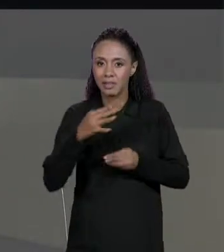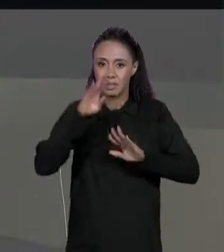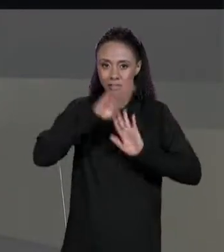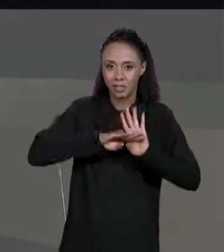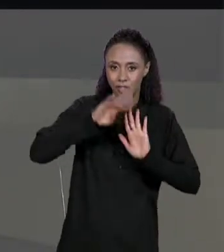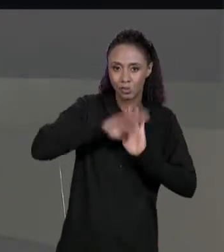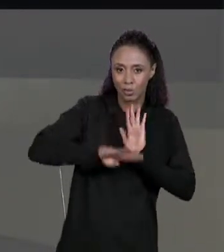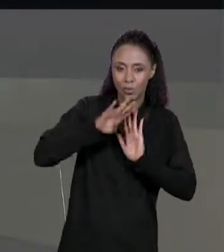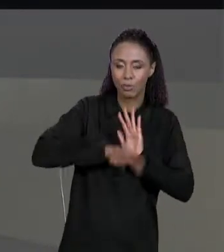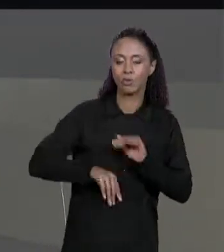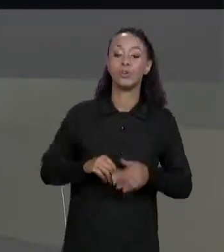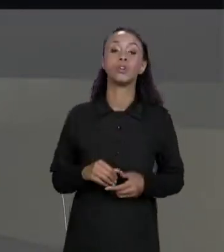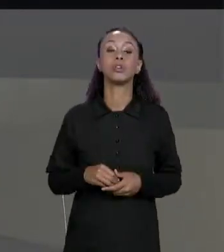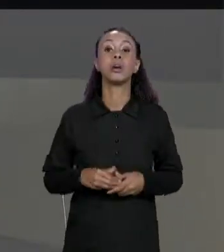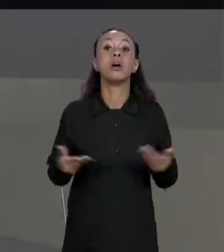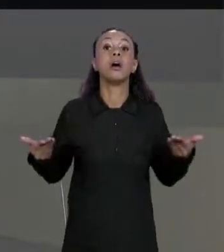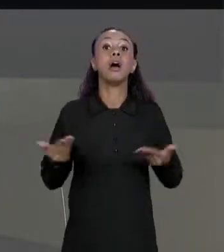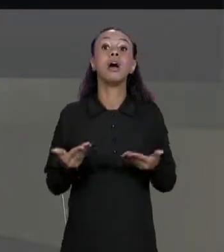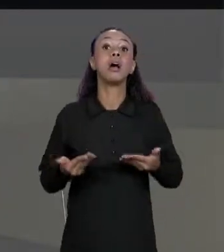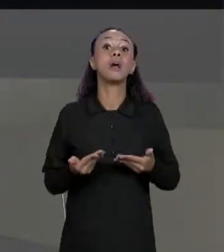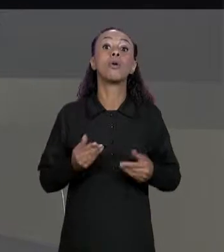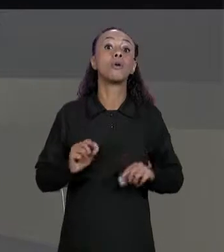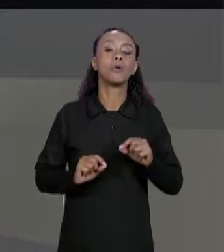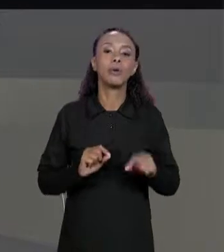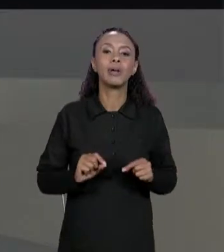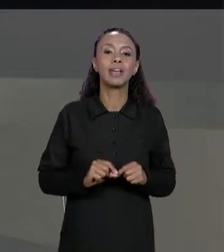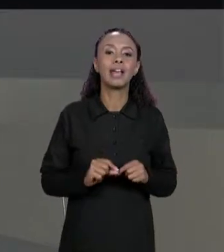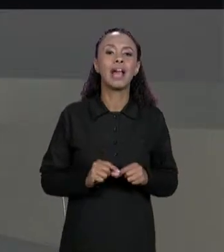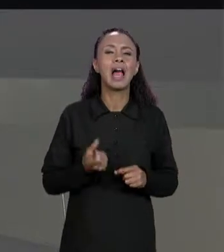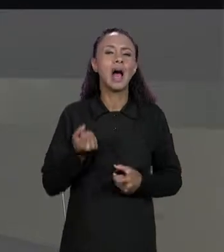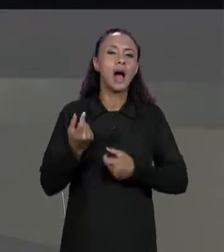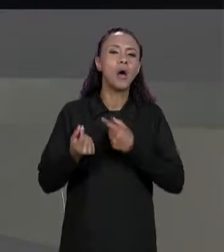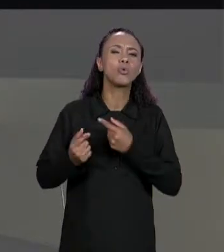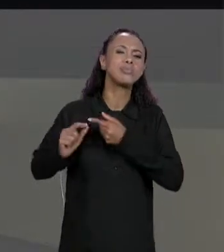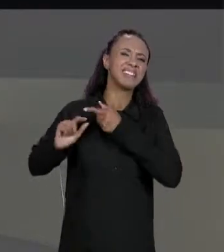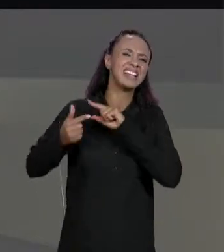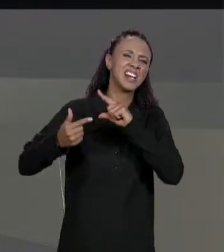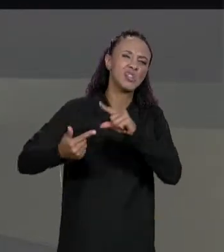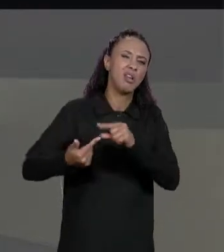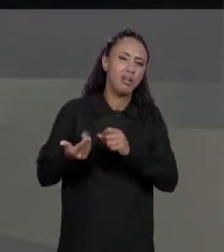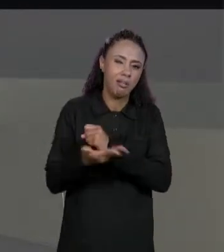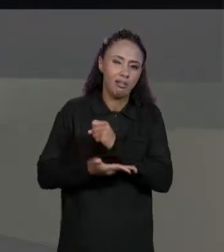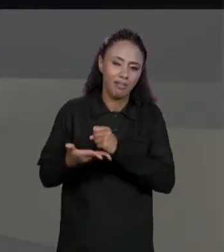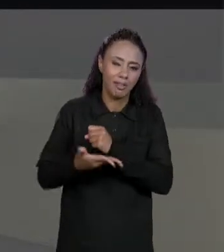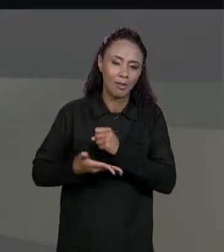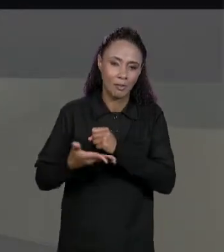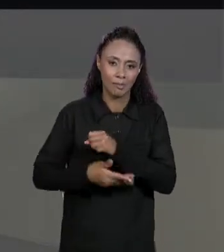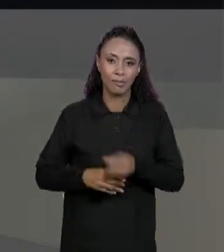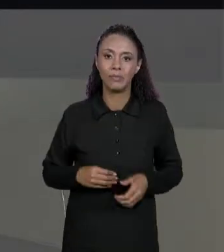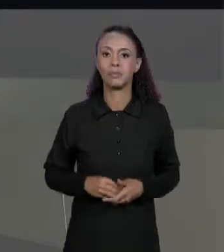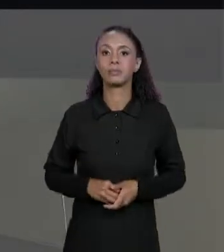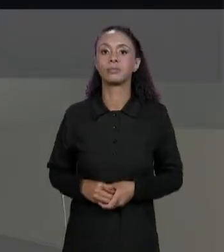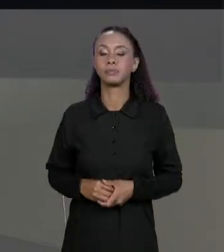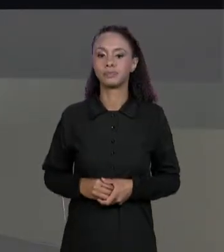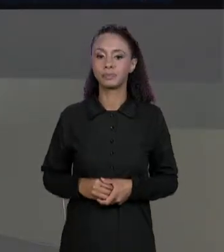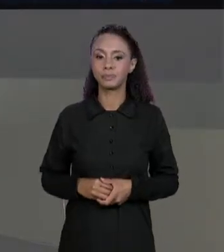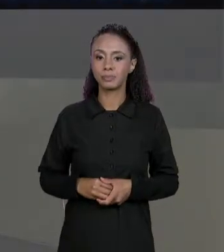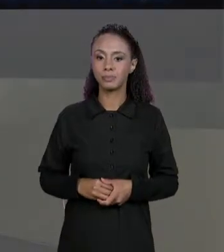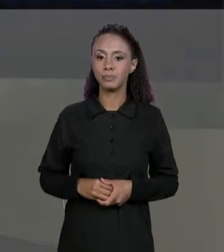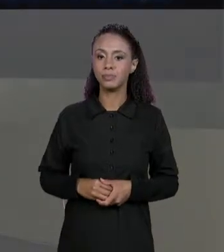UMA MATRIZ FINAL, MAS VAMOS FALAR AGORA DE ALGUMAS OPERAÇÕES TRADICIONAIS DE MATRIZES. POR EXEMPLO, AS